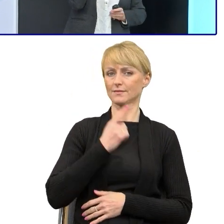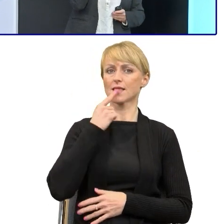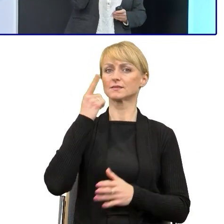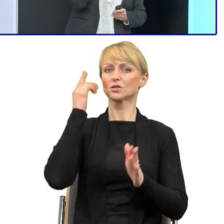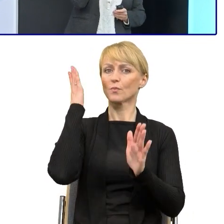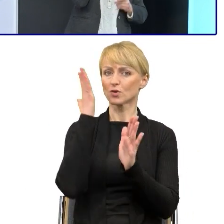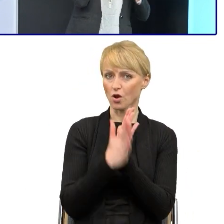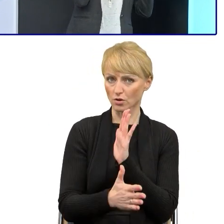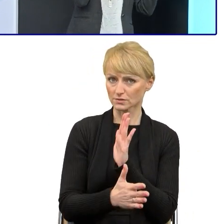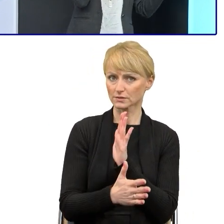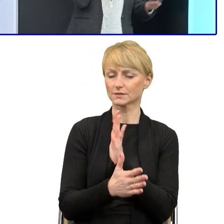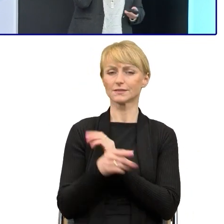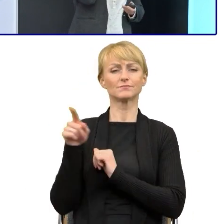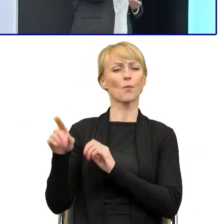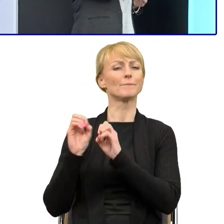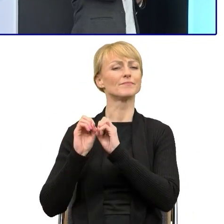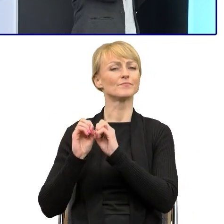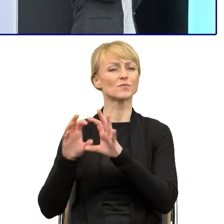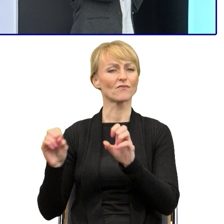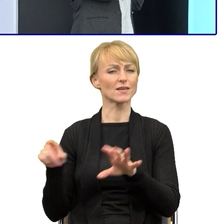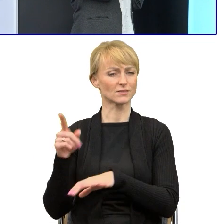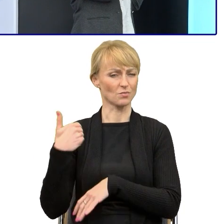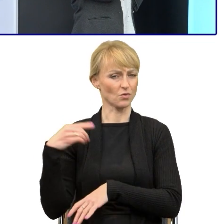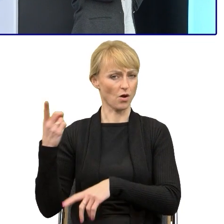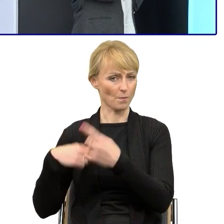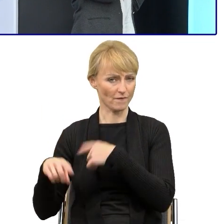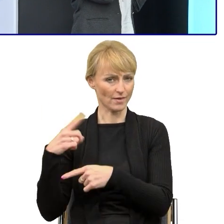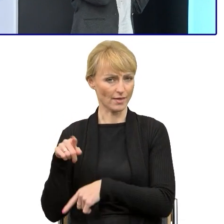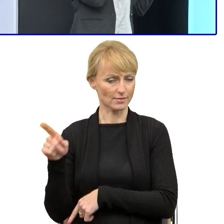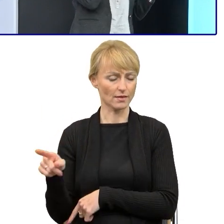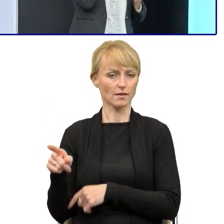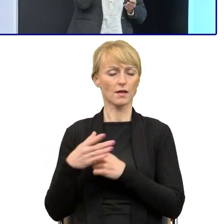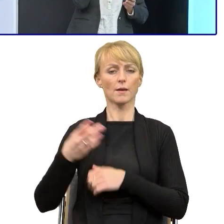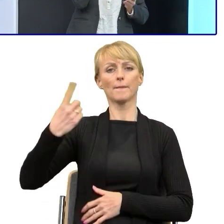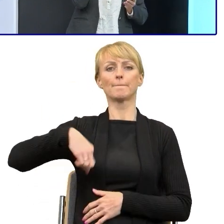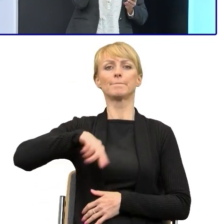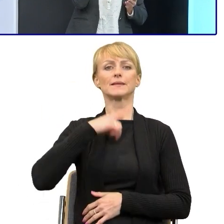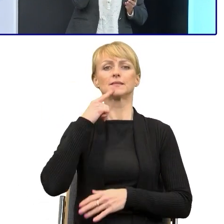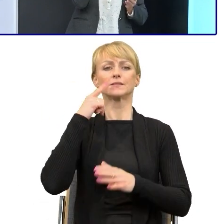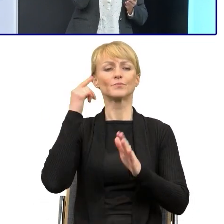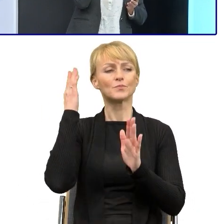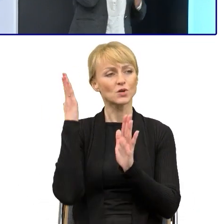Tutaj Pan profesor opowiadał historii prostego języka. Ten prosty język potoczny cały czas jest źle zrozumiały,